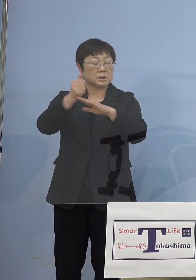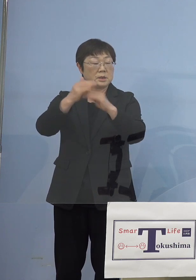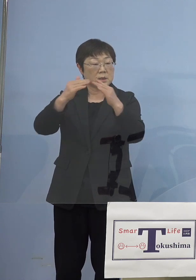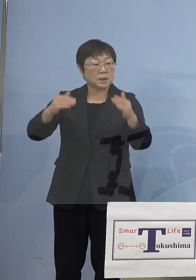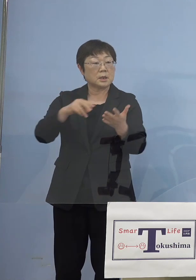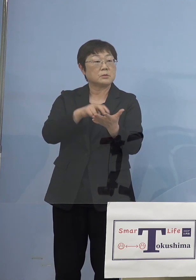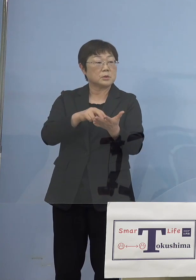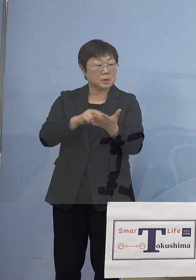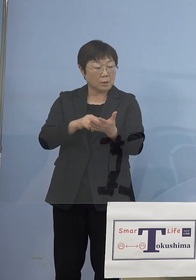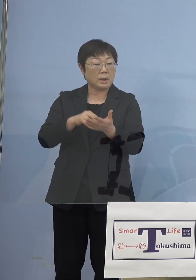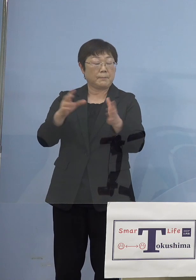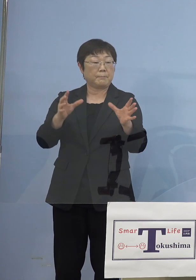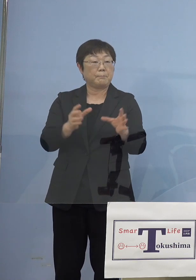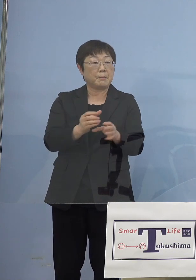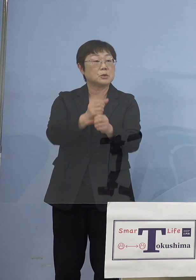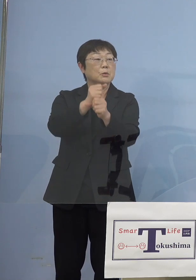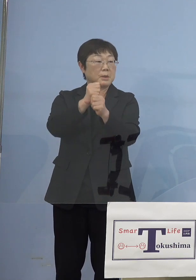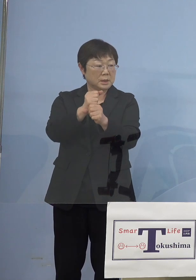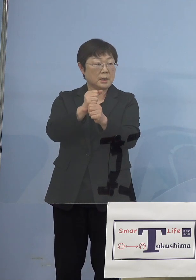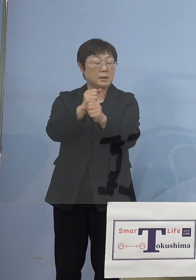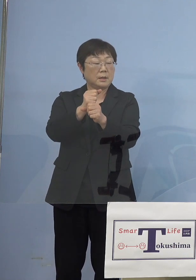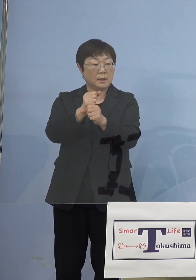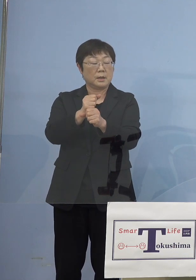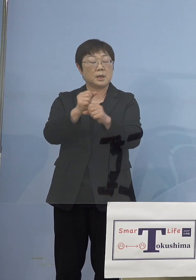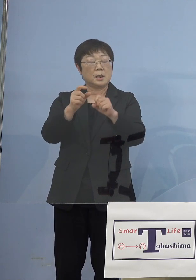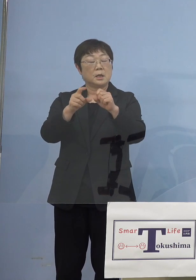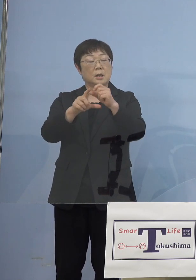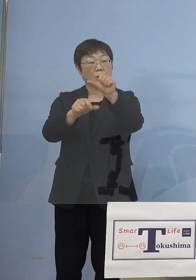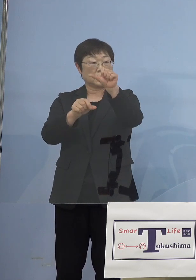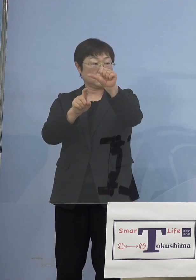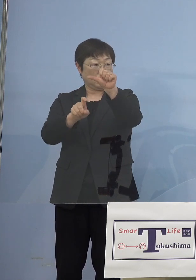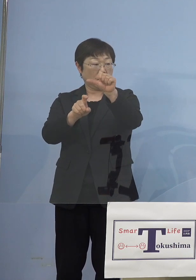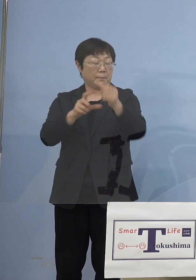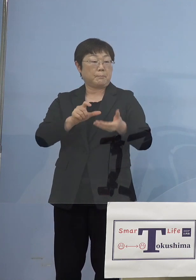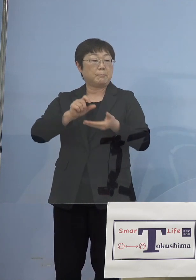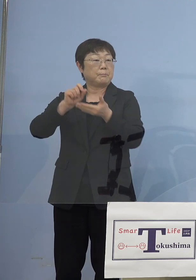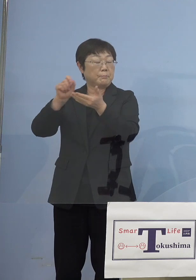この提言を10日に取りまとめていただいて 当然そうした制度、徳島としても